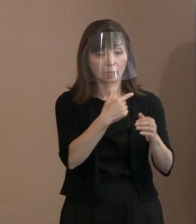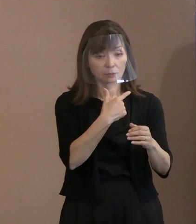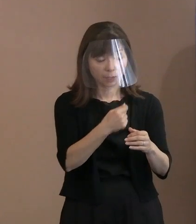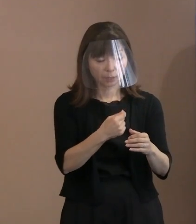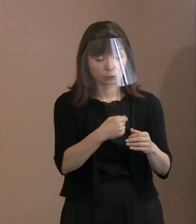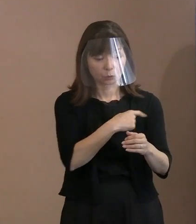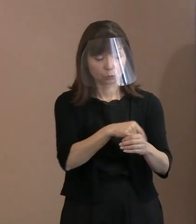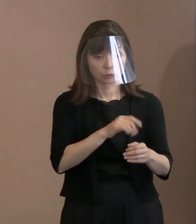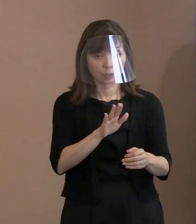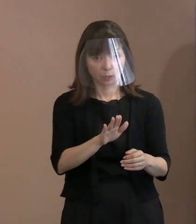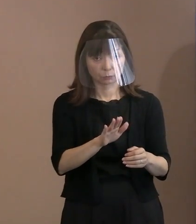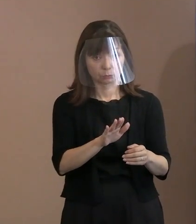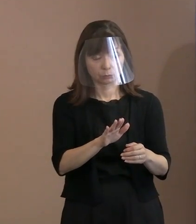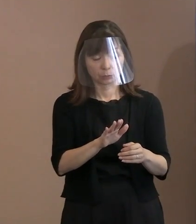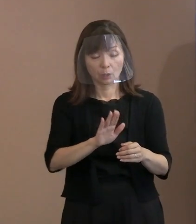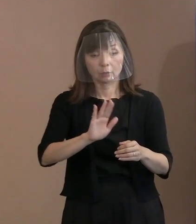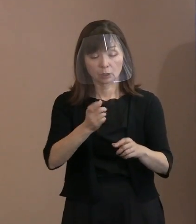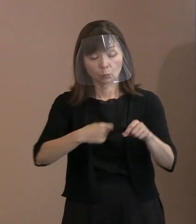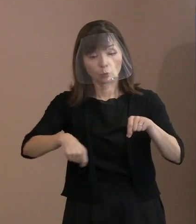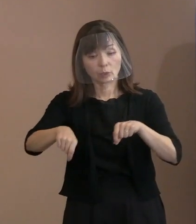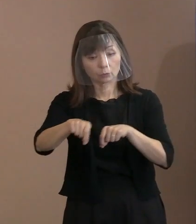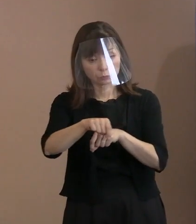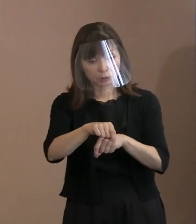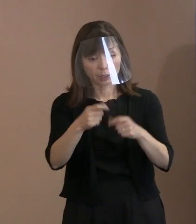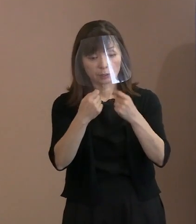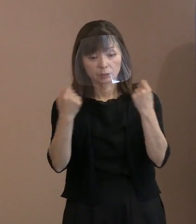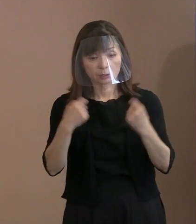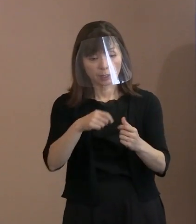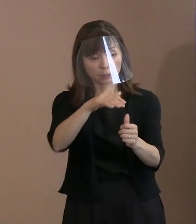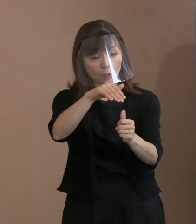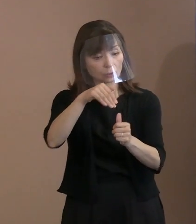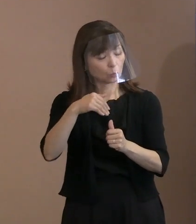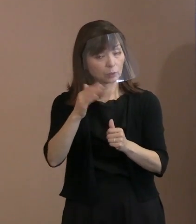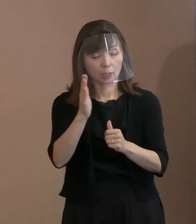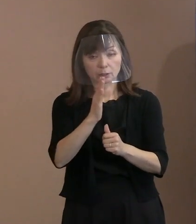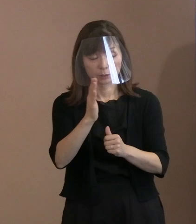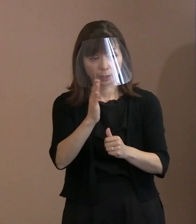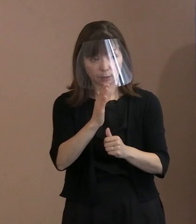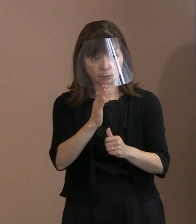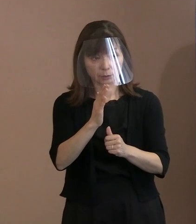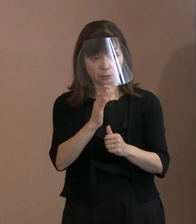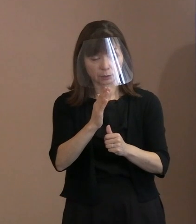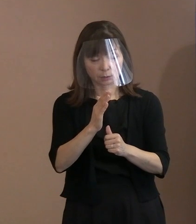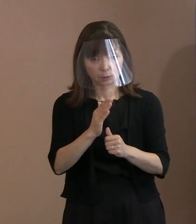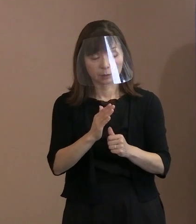一方で式典に招待していない中でどうやって ロシアの政府関係者ないしは国民に､